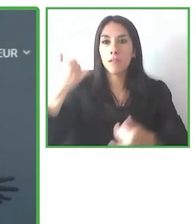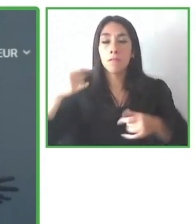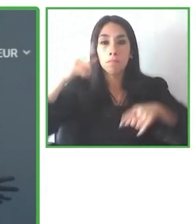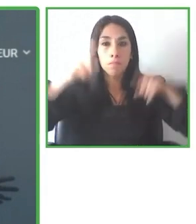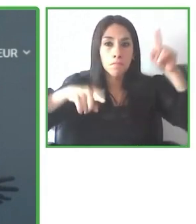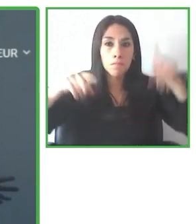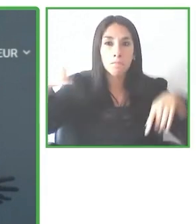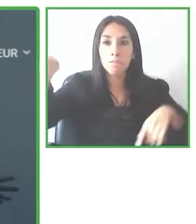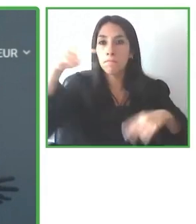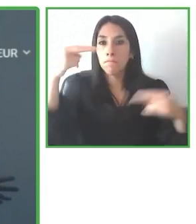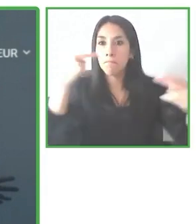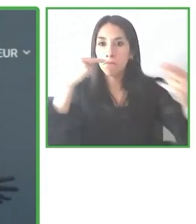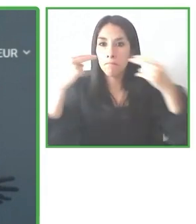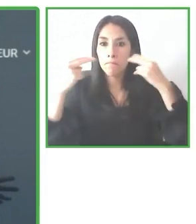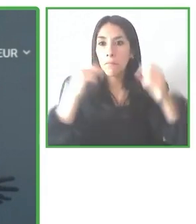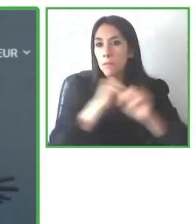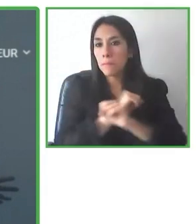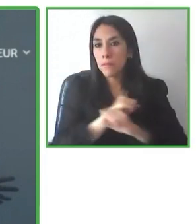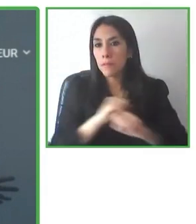Muchísimas gracias por la oportunidad.